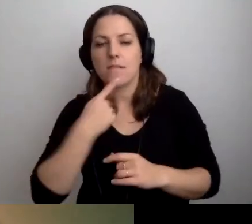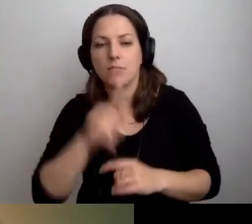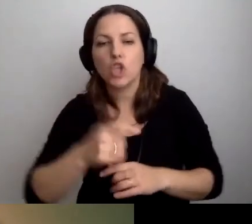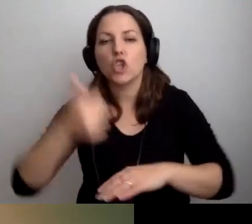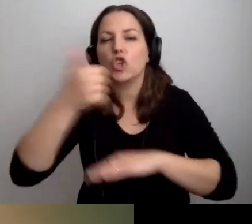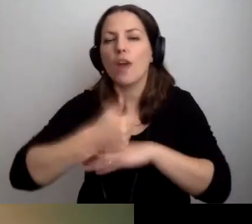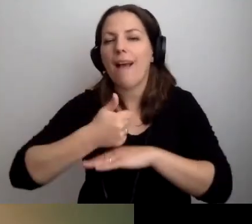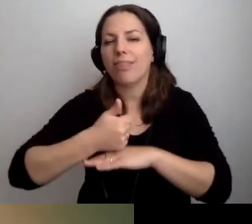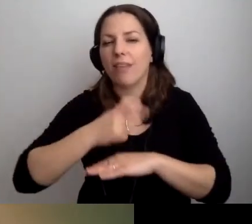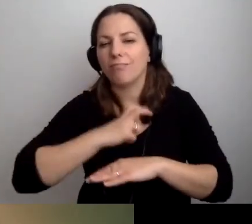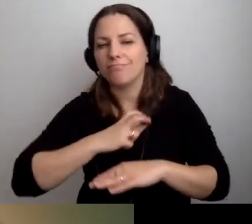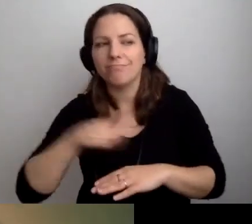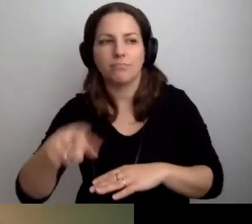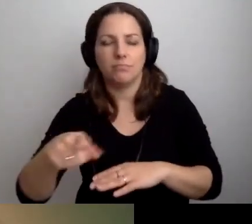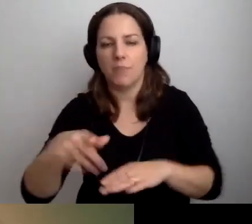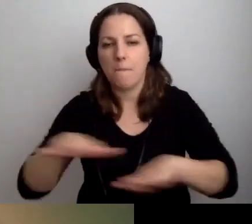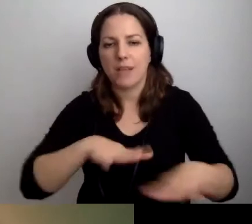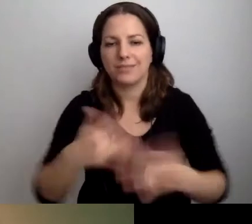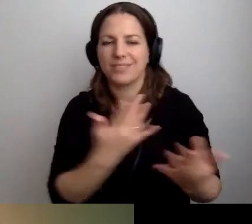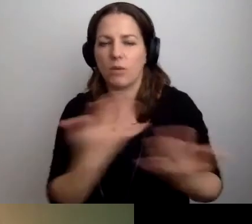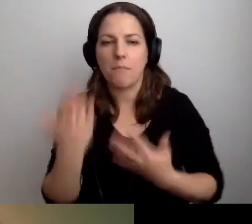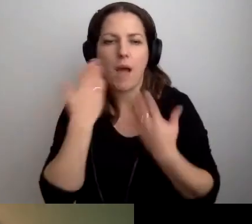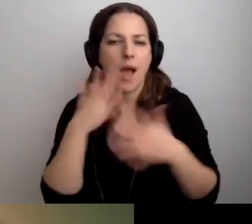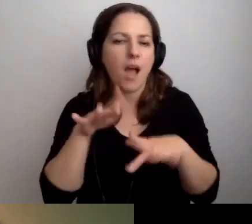To miejsce, gdzie załatwia się bardzo dużo spraw.